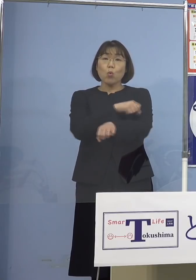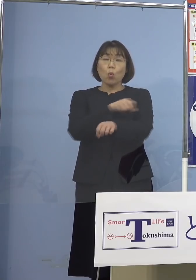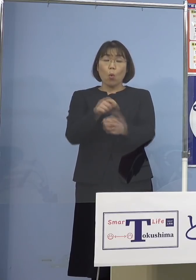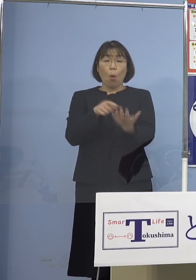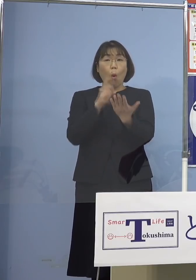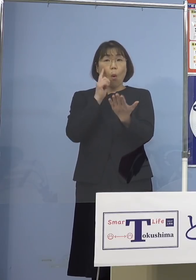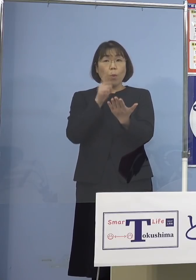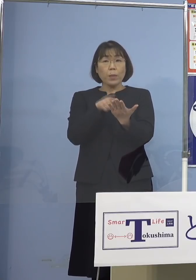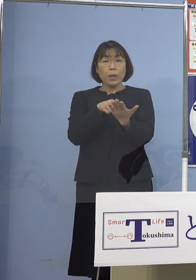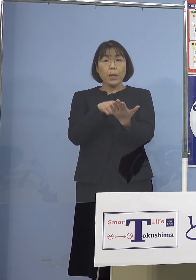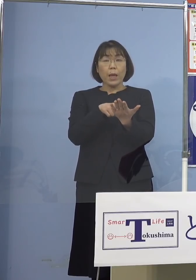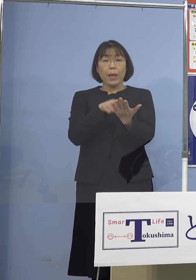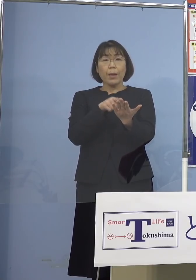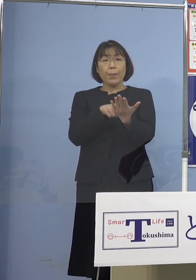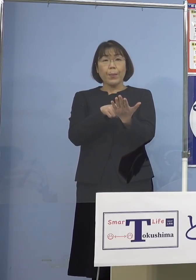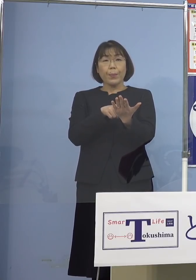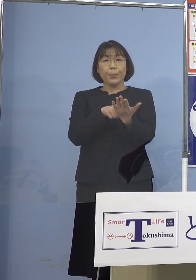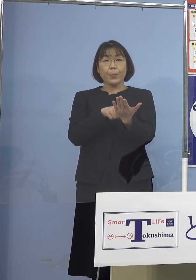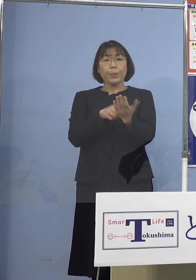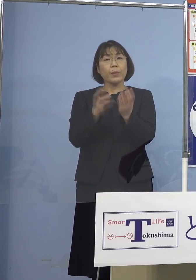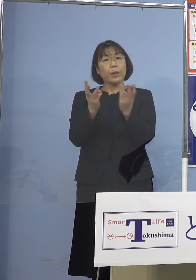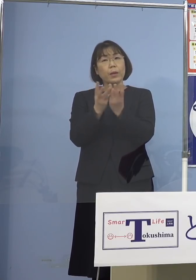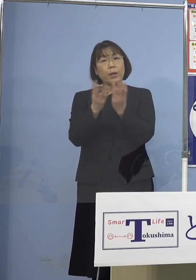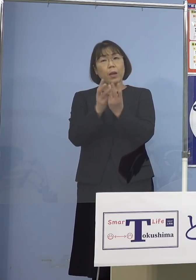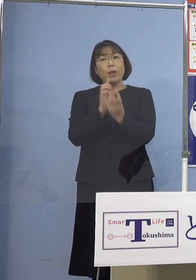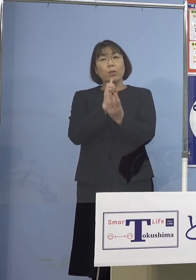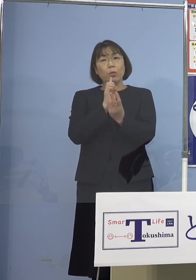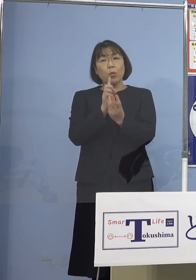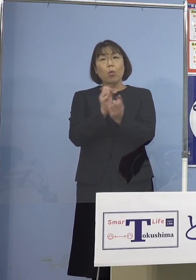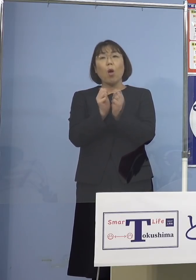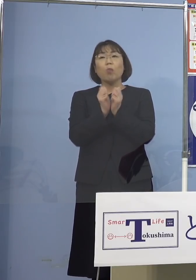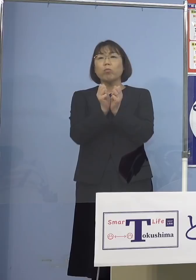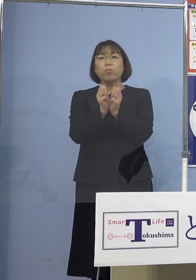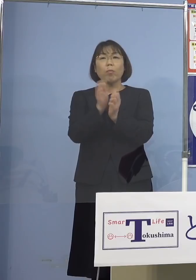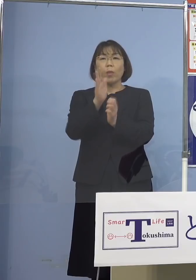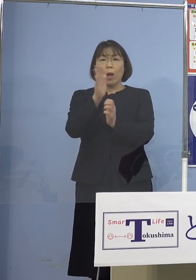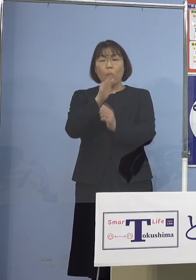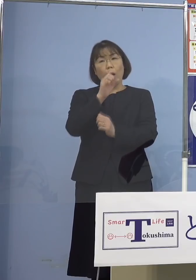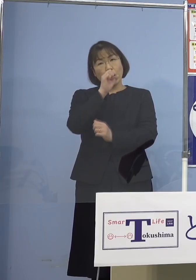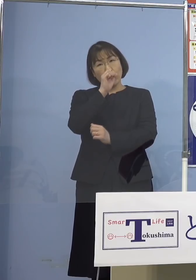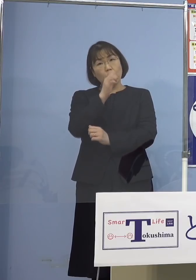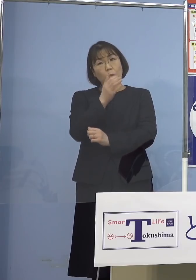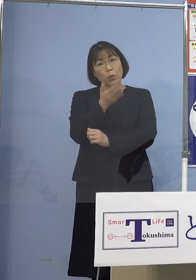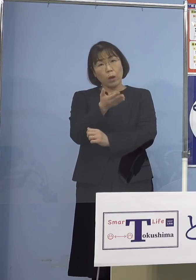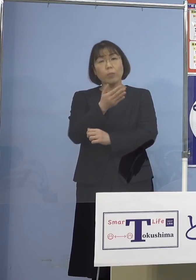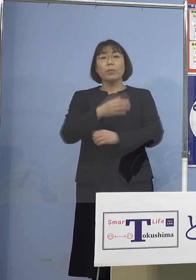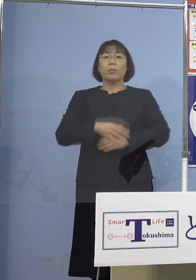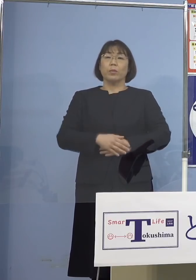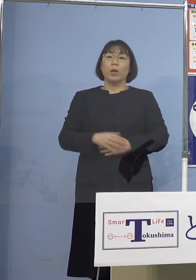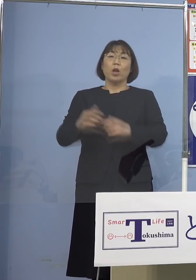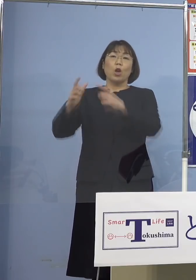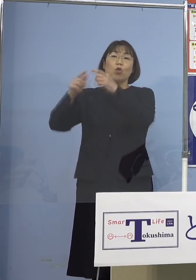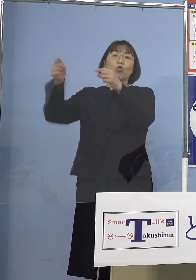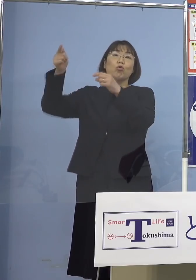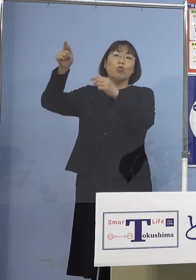あまりこの数というところに こだわりすぎないほうが いいのではないかと 国の方からも言われて